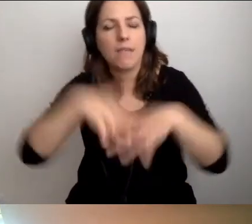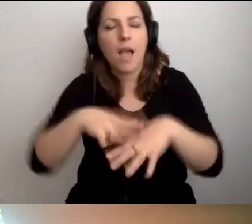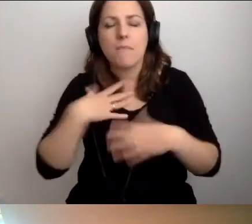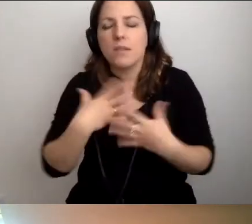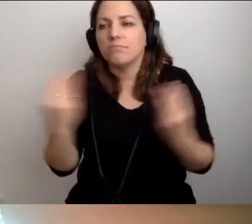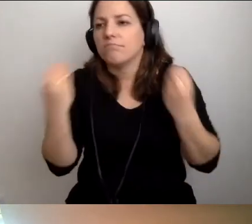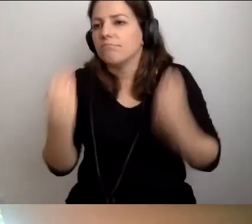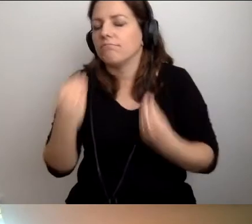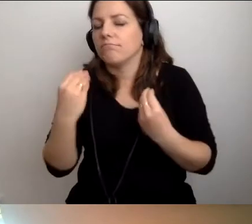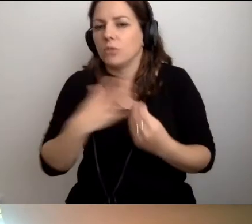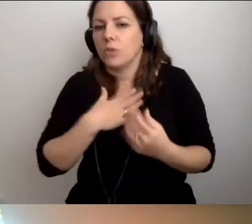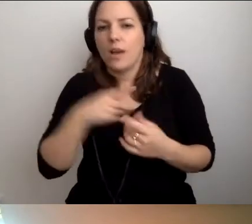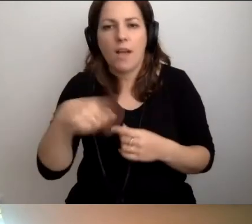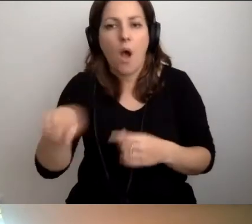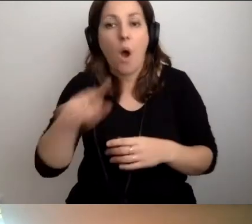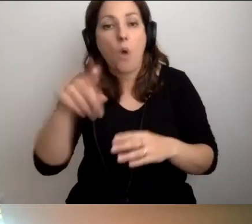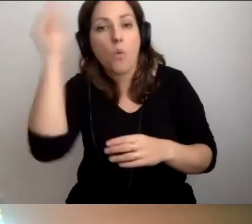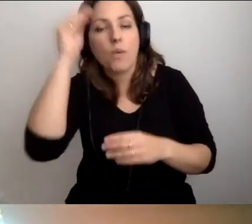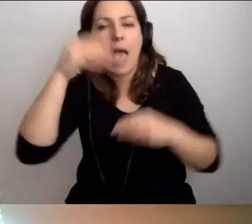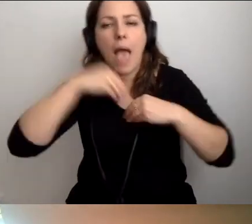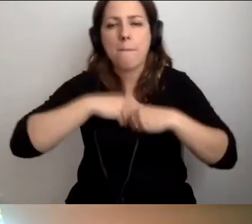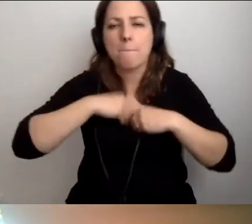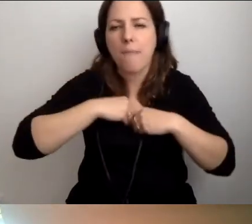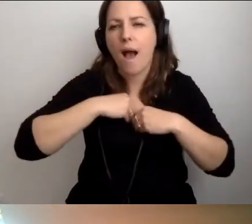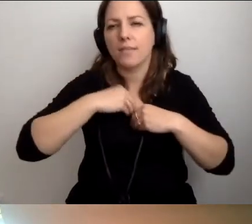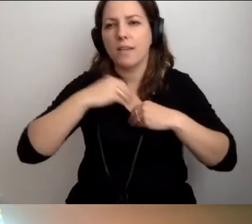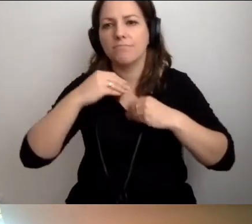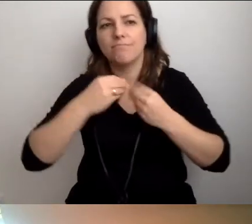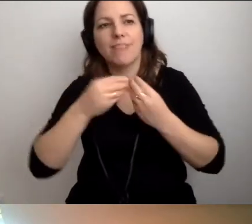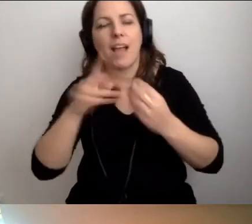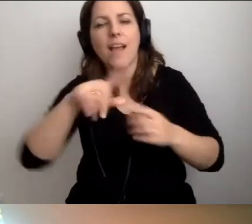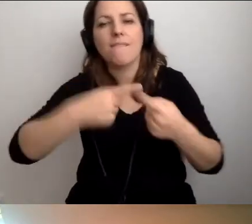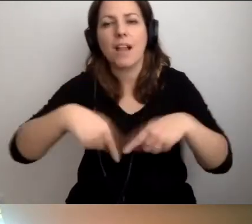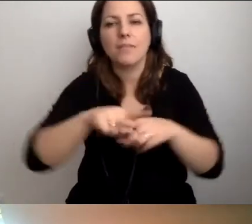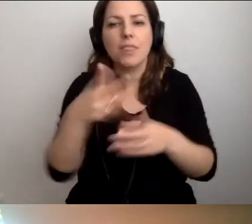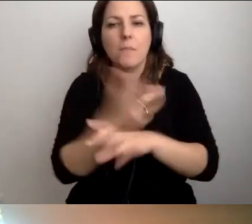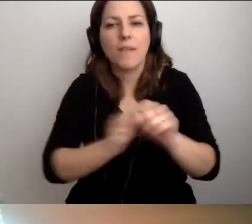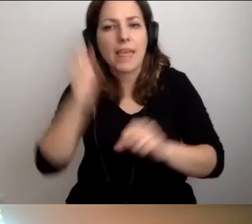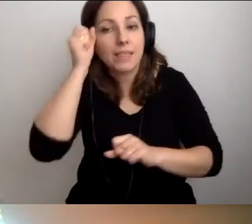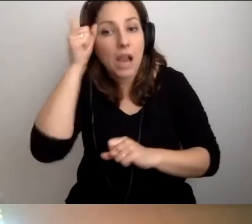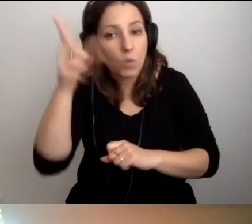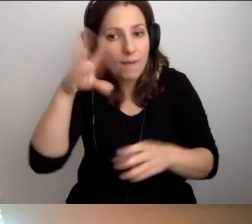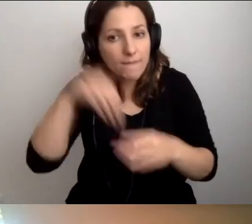To, jak oni uczą się empatii, a w klasach są osoby z niepełnosprawnością intelektualną,